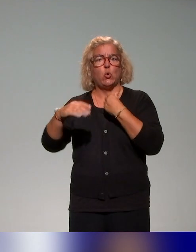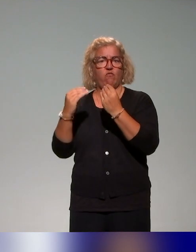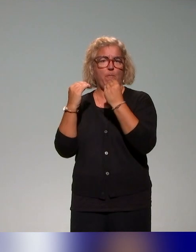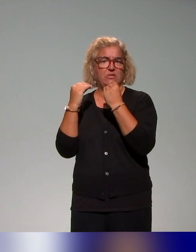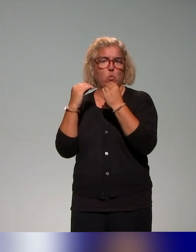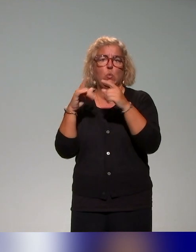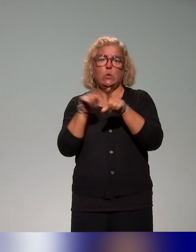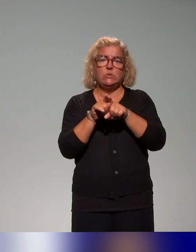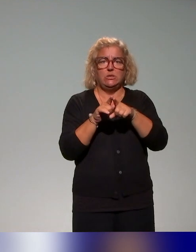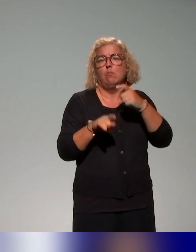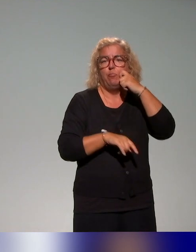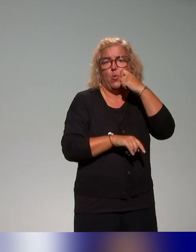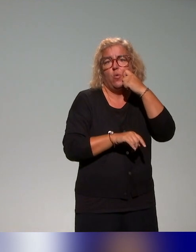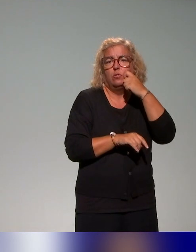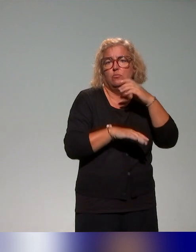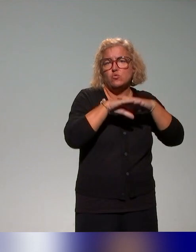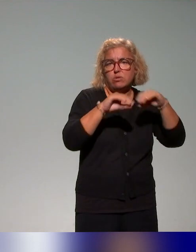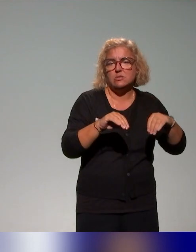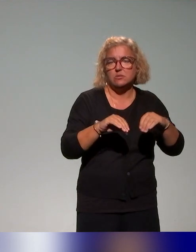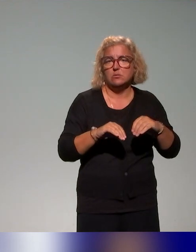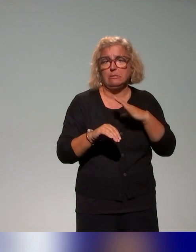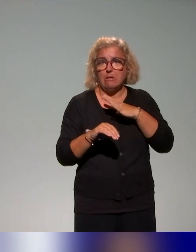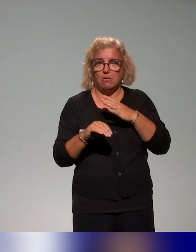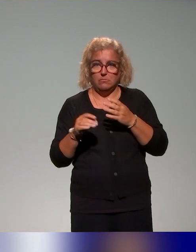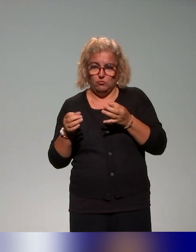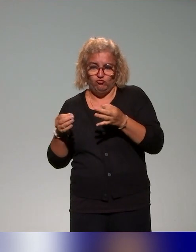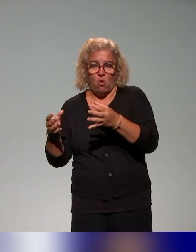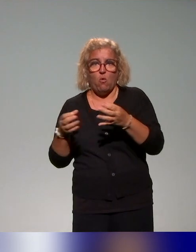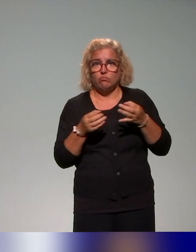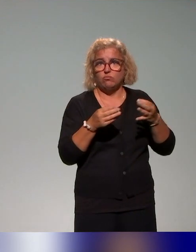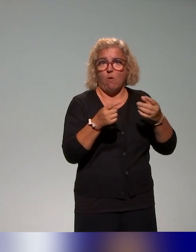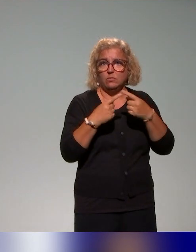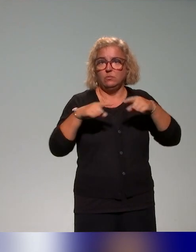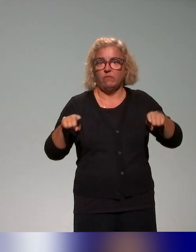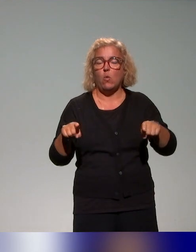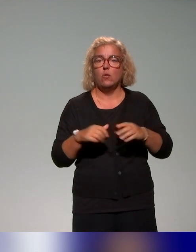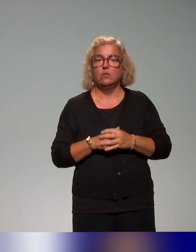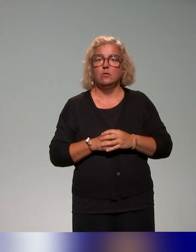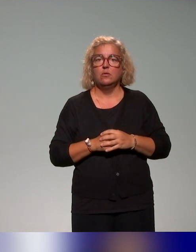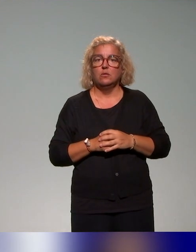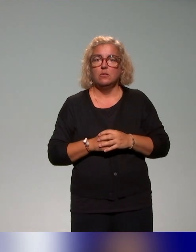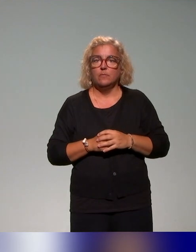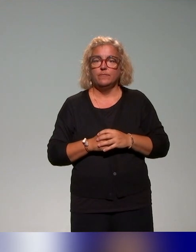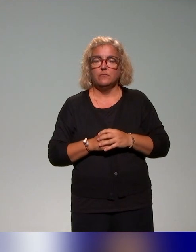avec là aussi des temps où il s'agit donc de problématiser les différentes